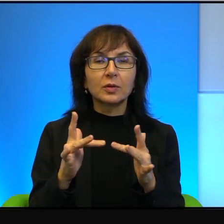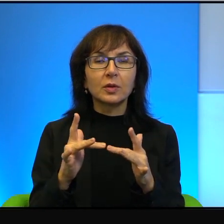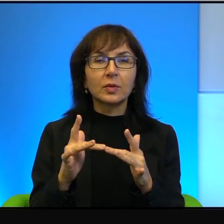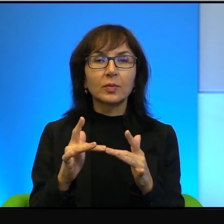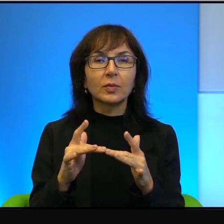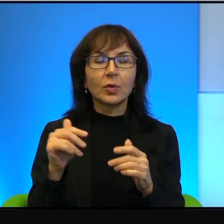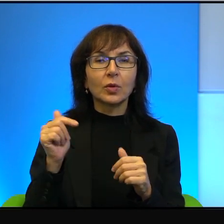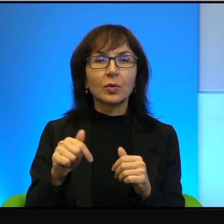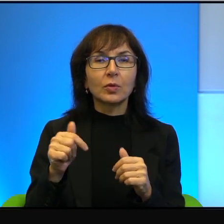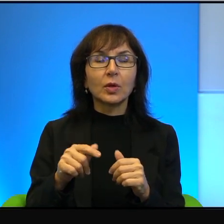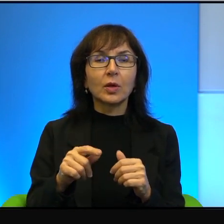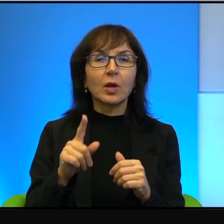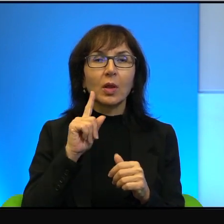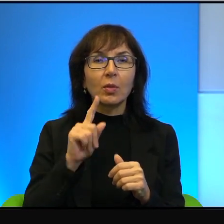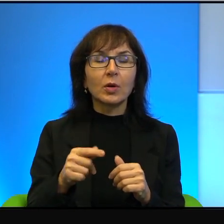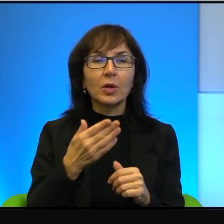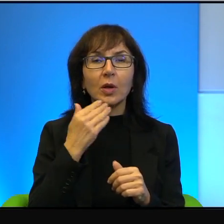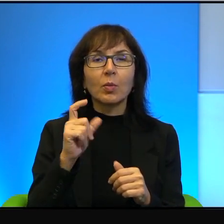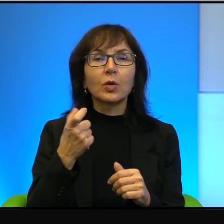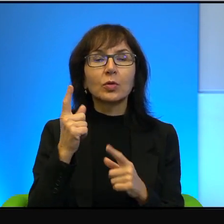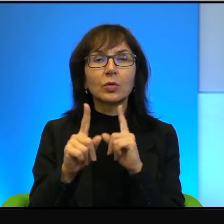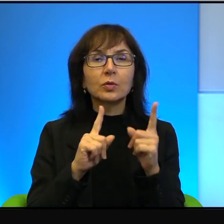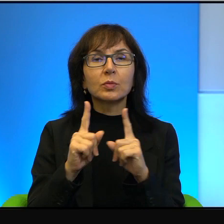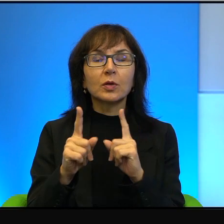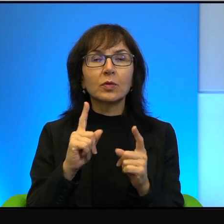tu naprawdę nie ma o czym rozmawiać, no to tylko można się temu